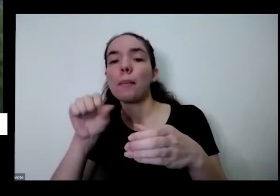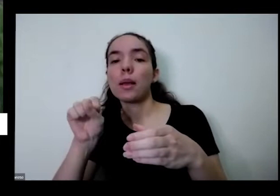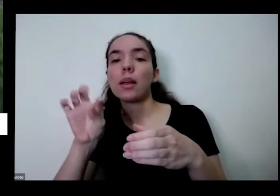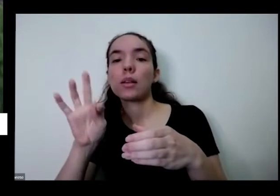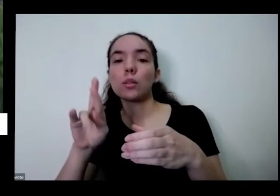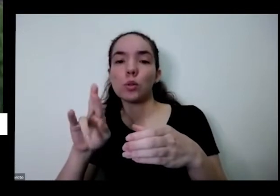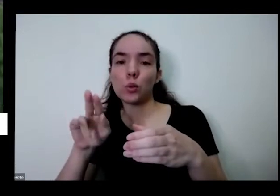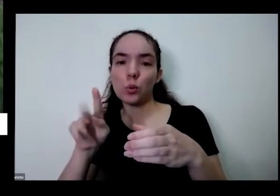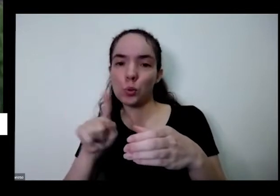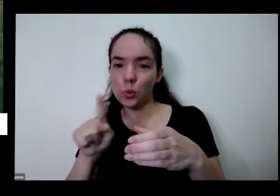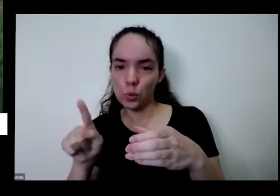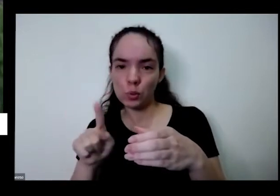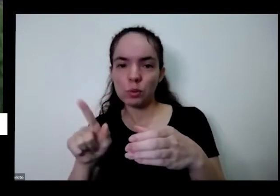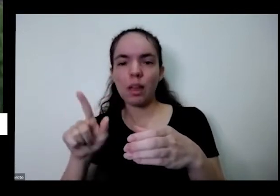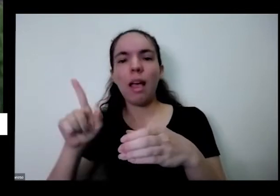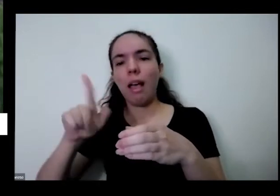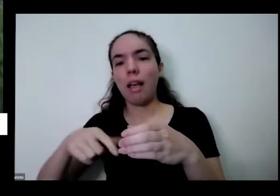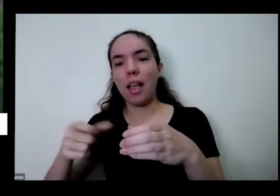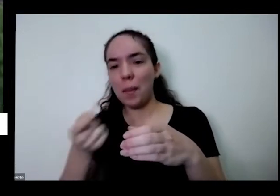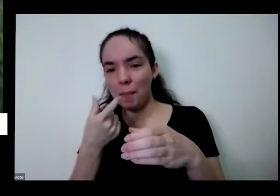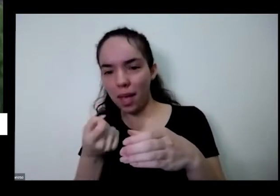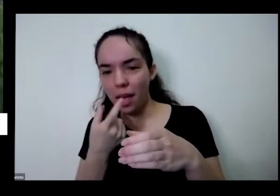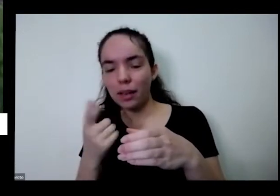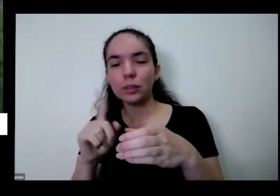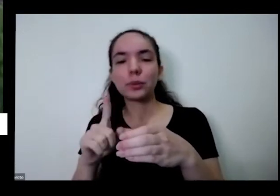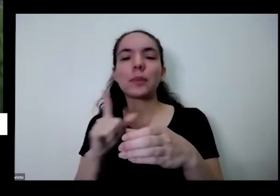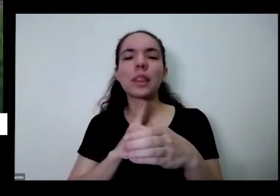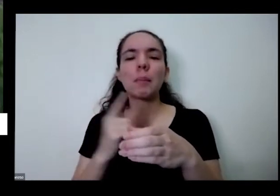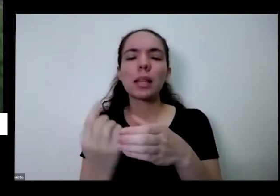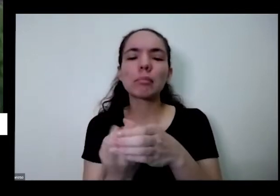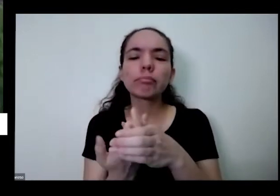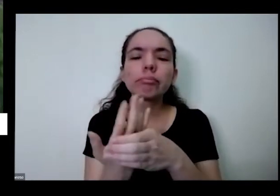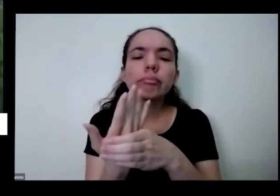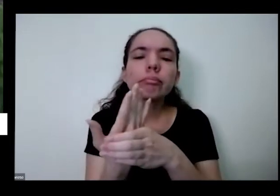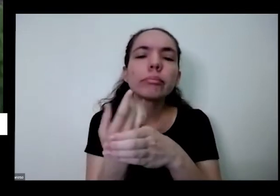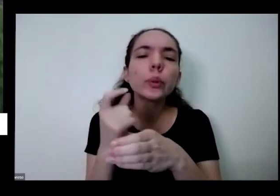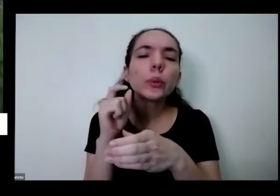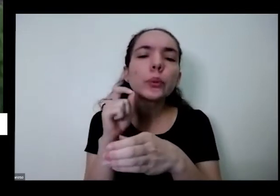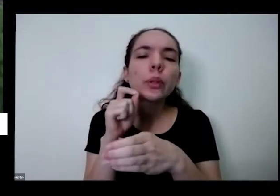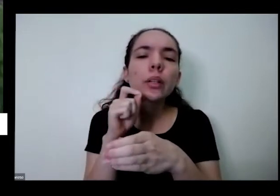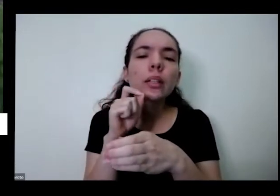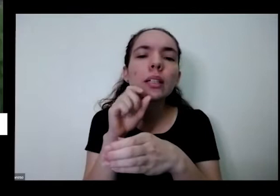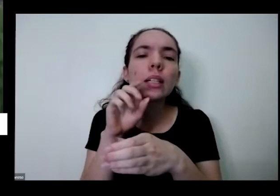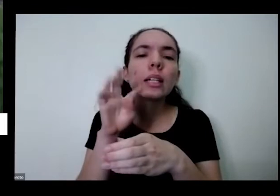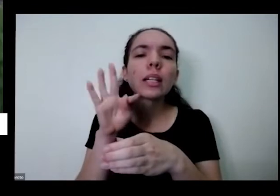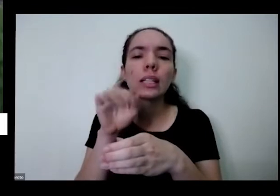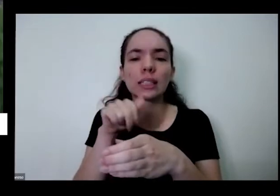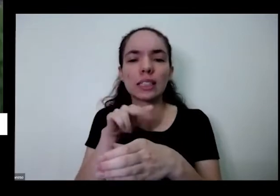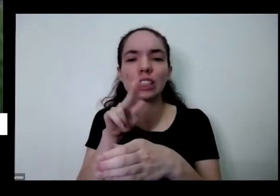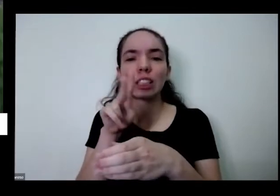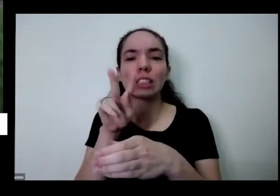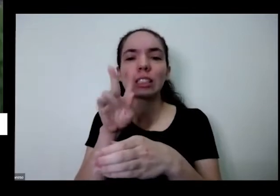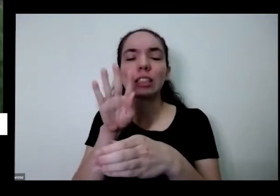para para fazer remédio tem aqui uma proteína chamada tanchagem também é uma erva medicinal